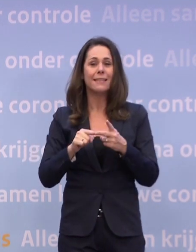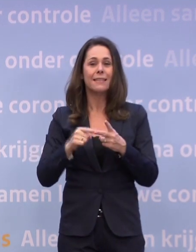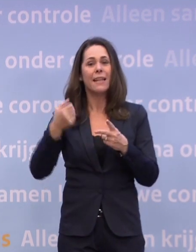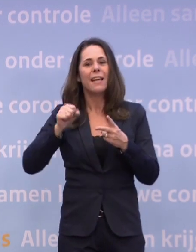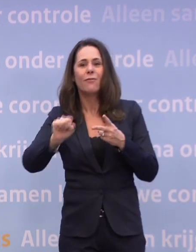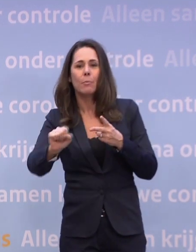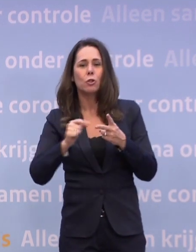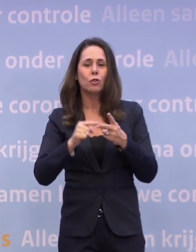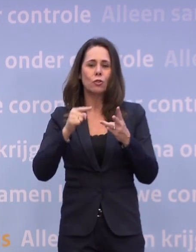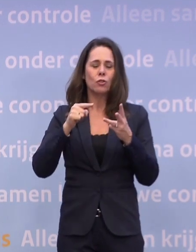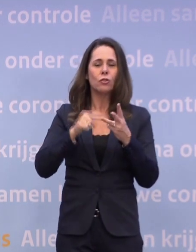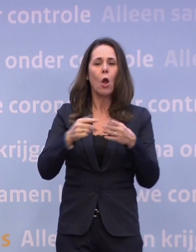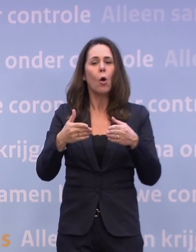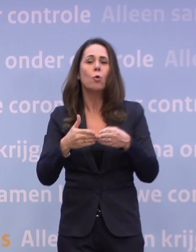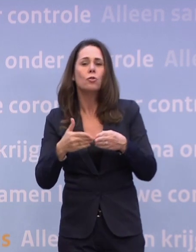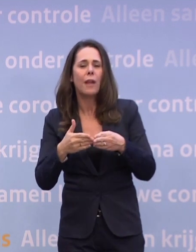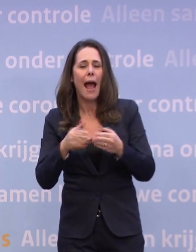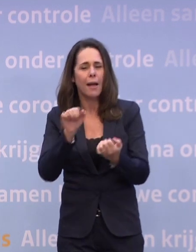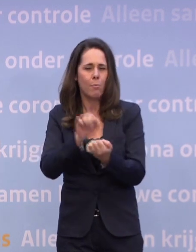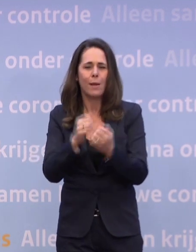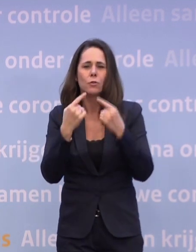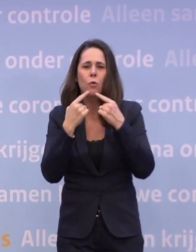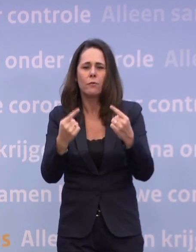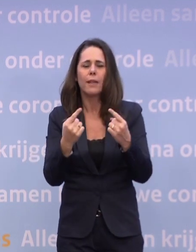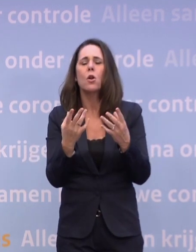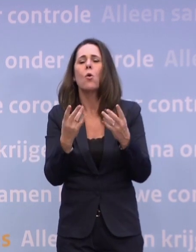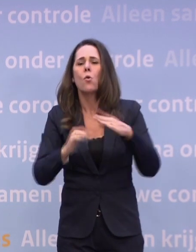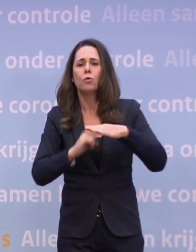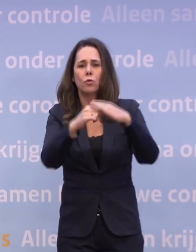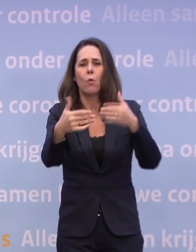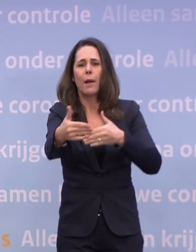...een persconferentie over de verdere aanpak van de steunpakketten.